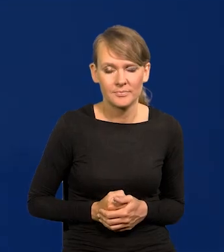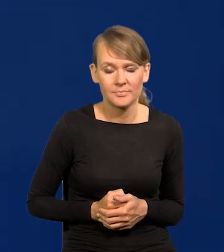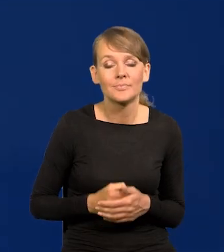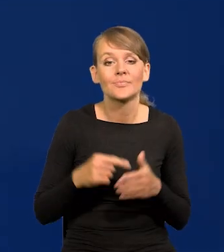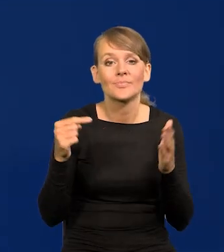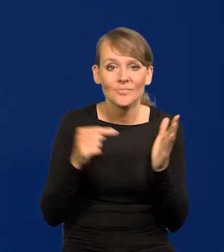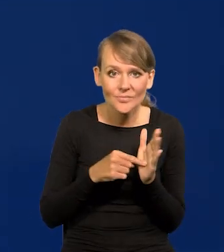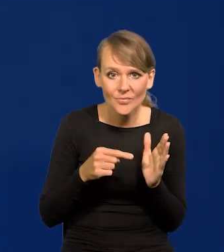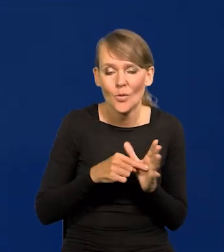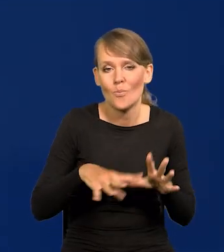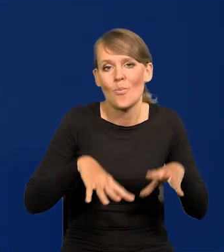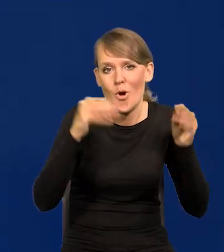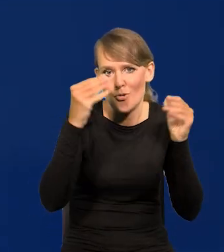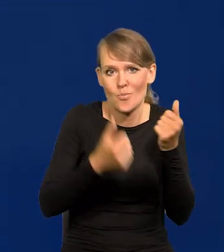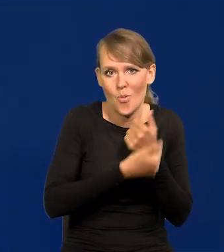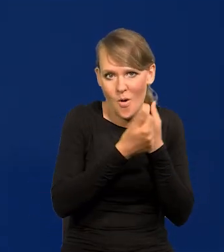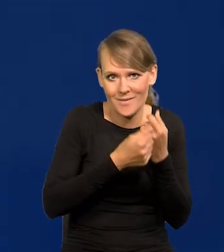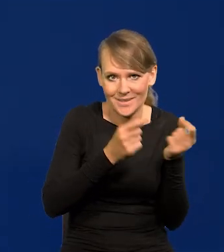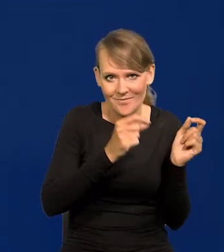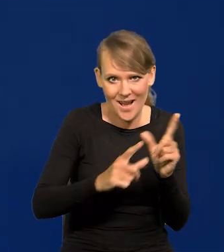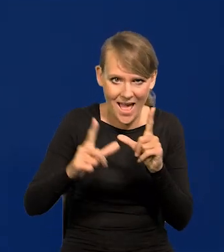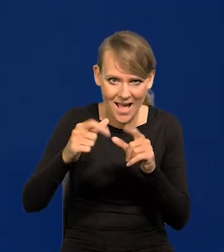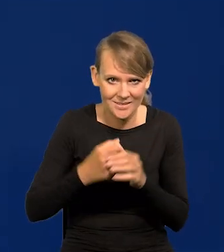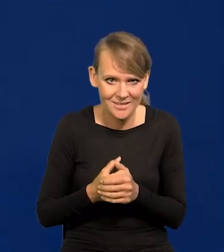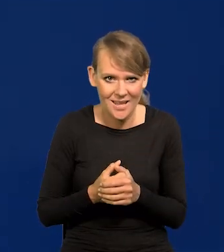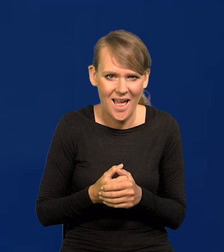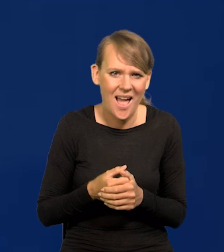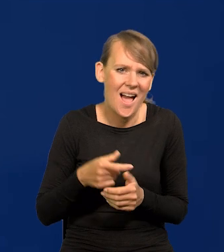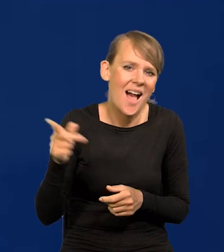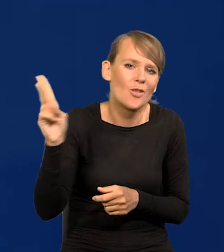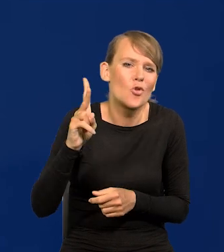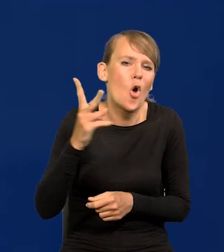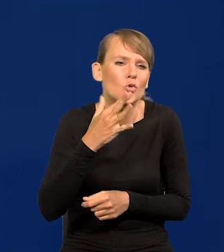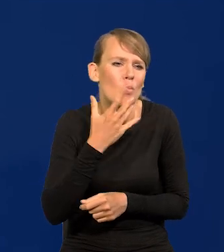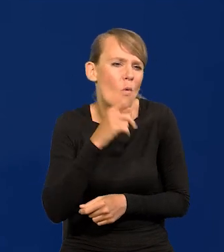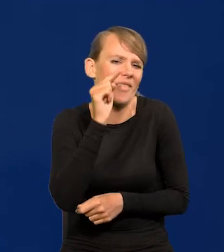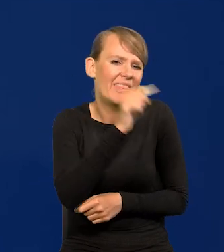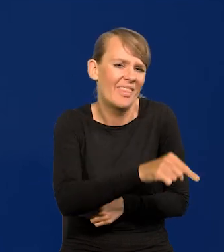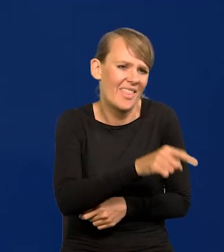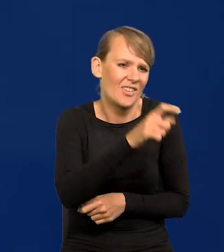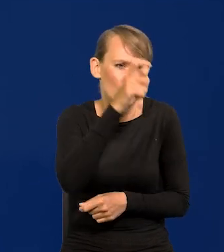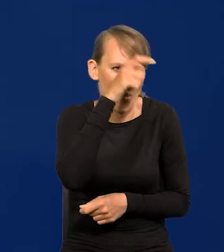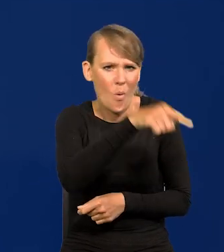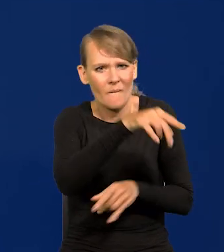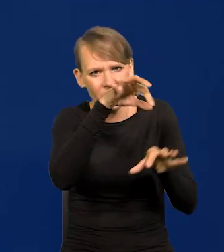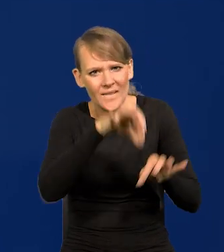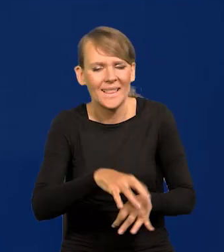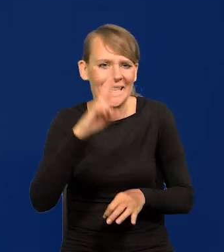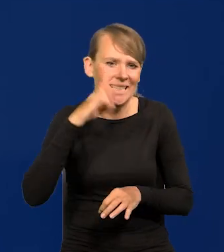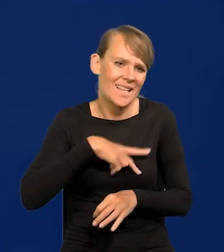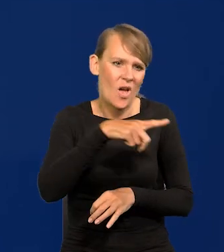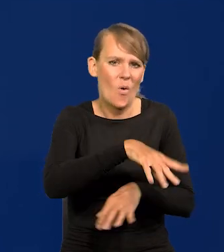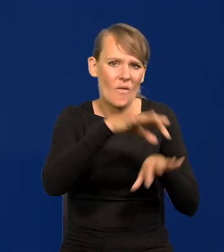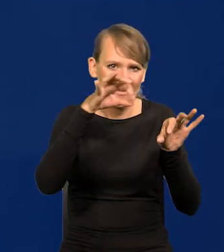To są pierwotne przyczyny inflacji. Oskarżanie kogoś, czy jakiejś instytucji, czy innych przyczyn jest demagogią.